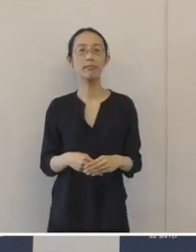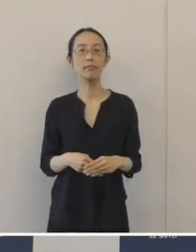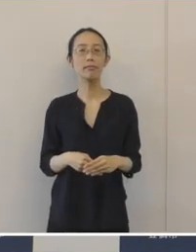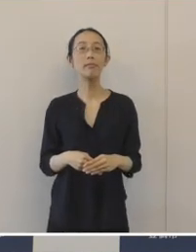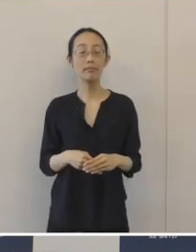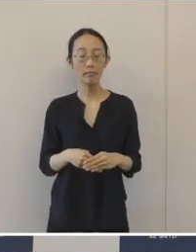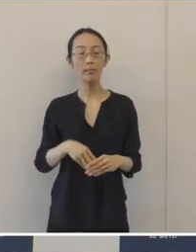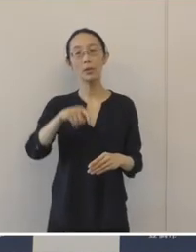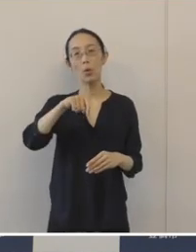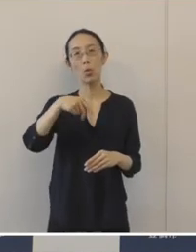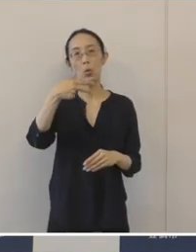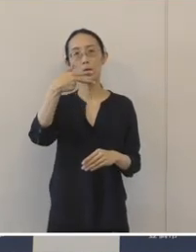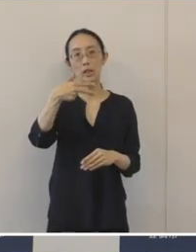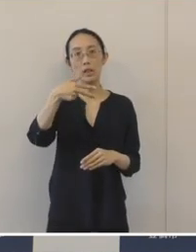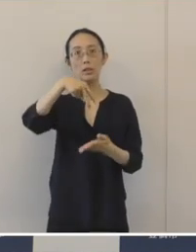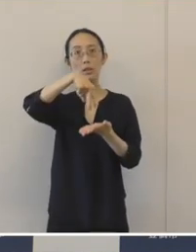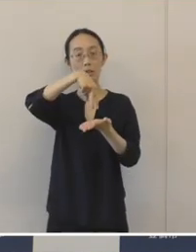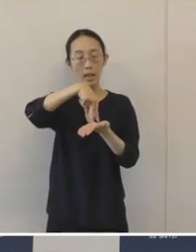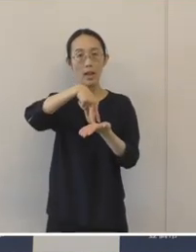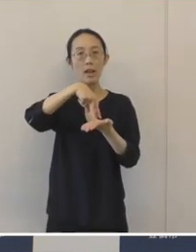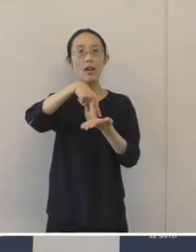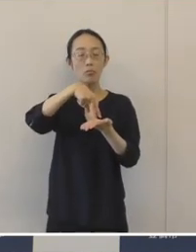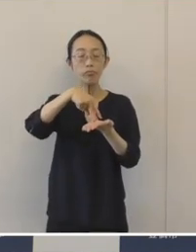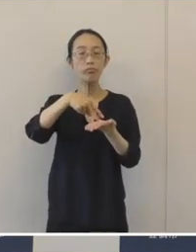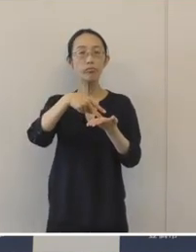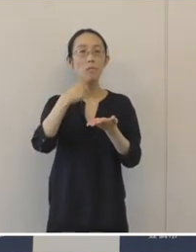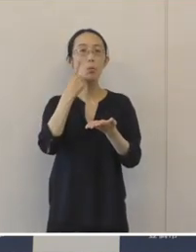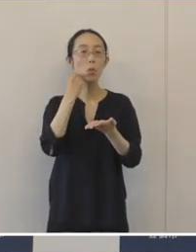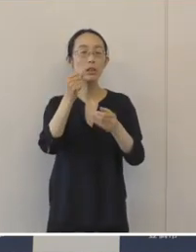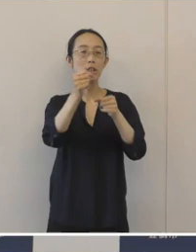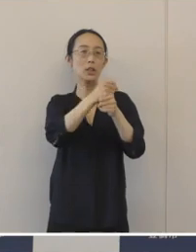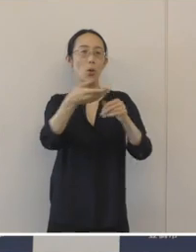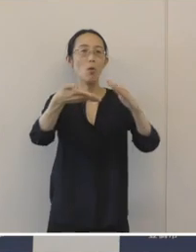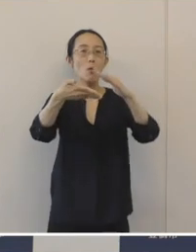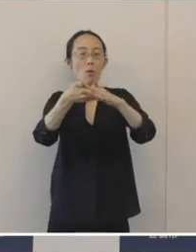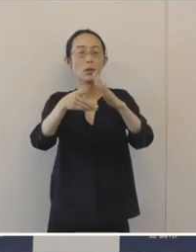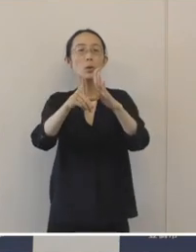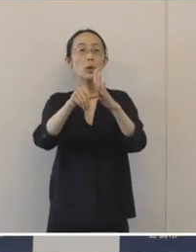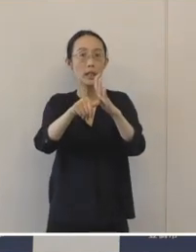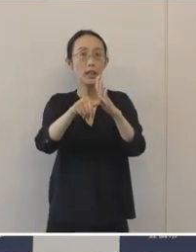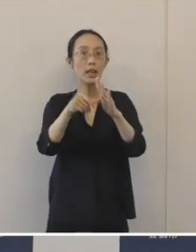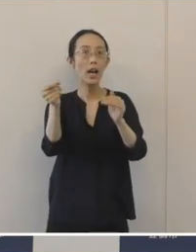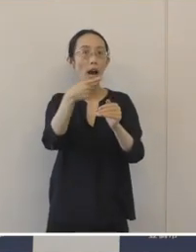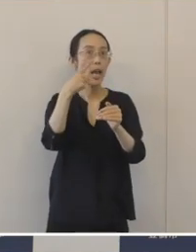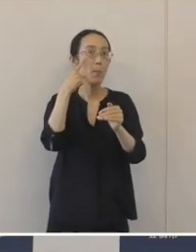本市におきましては、スムーズな事業承継を早めに準備するということを